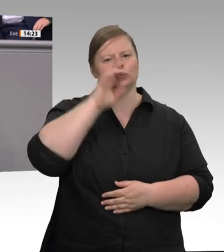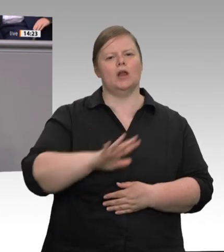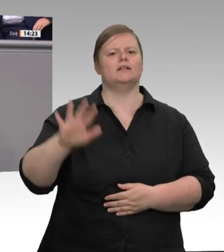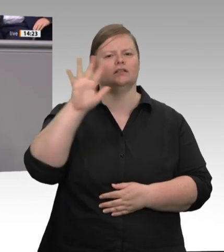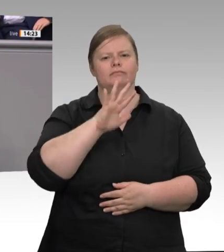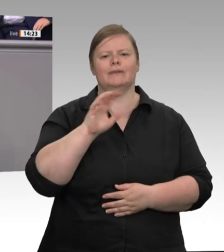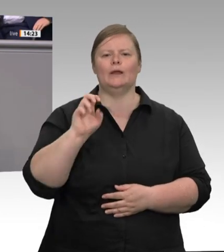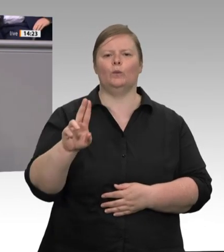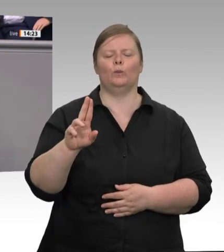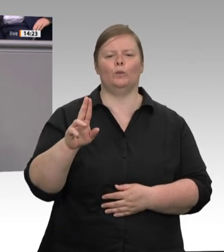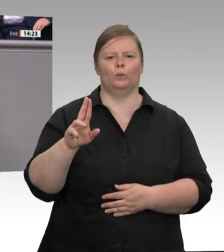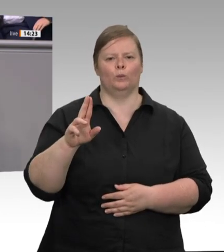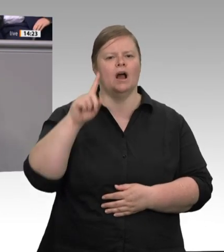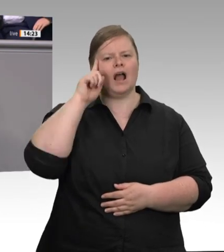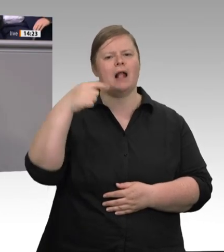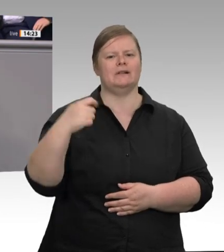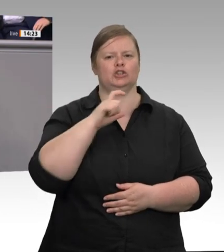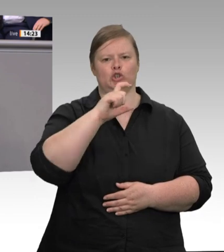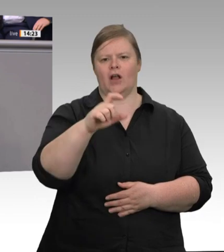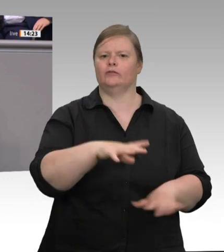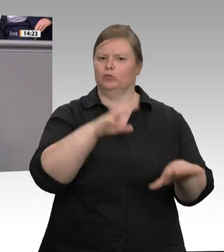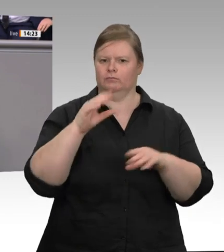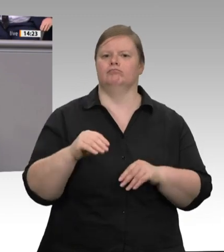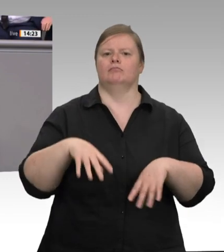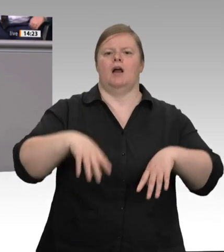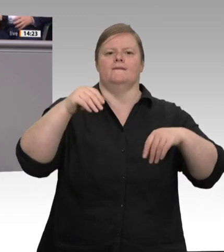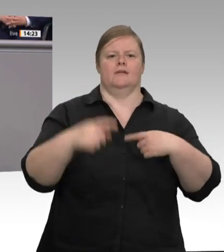Sozialstandards für alle gelten. Beschäftigte, die aus Bulgarien und Rumänien zu uns